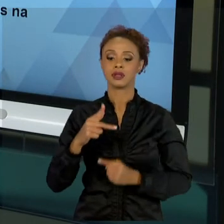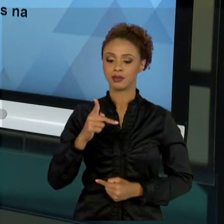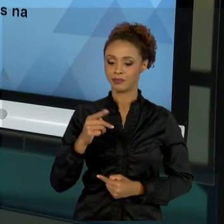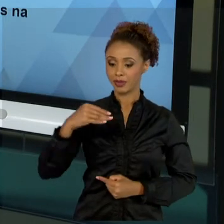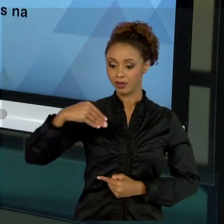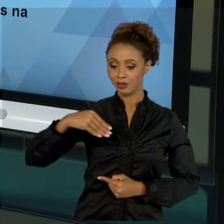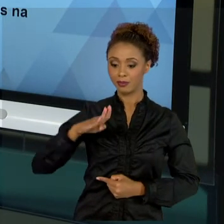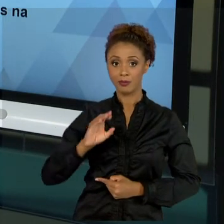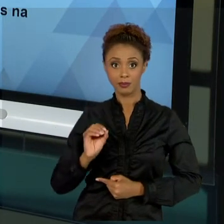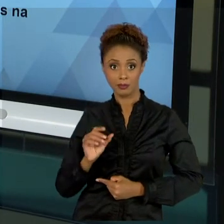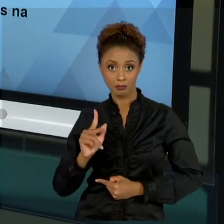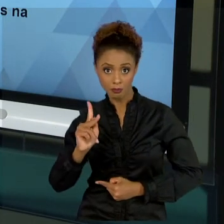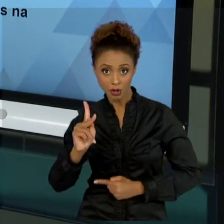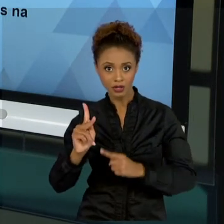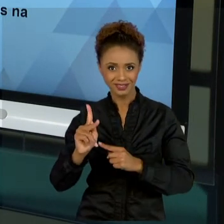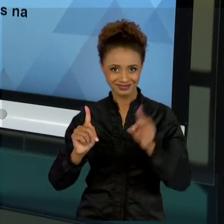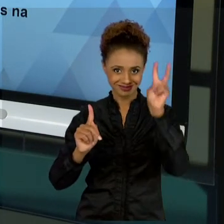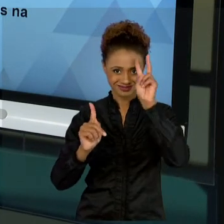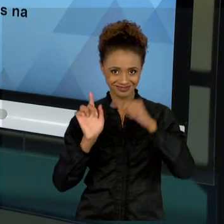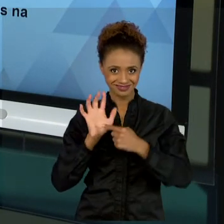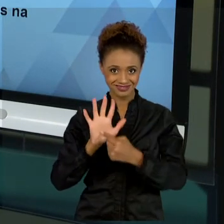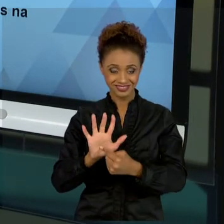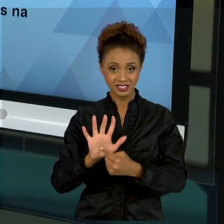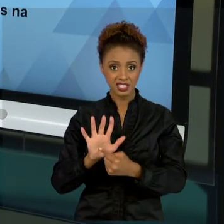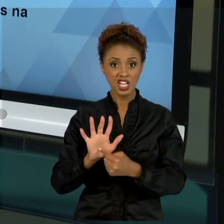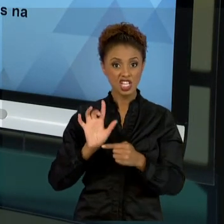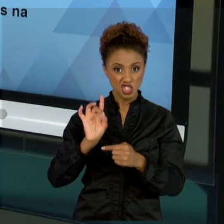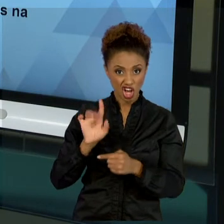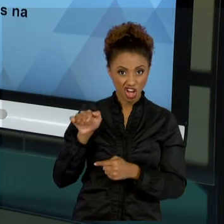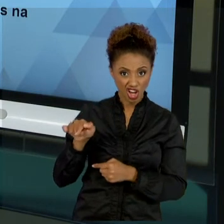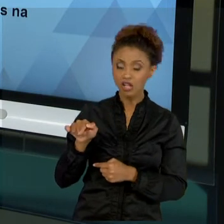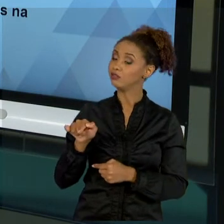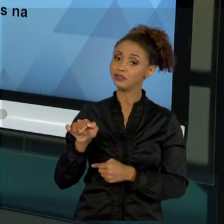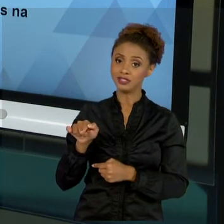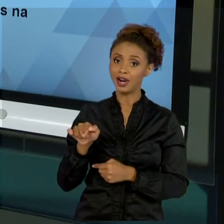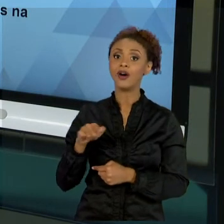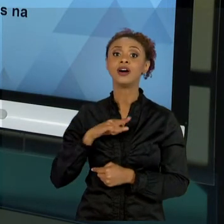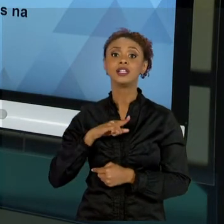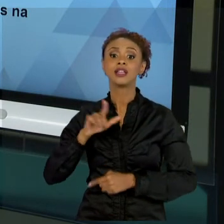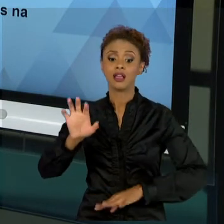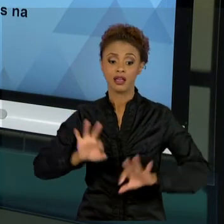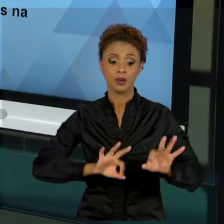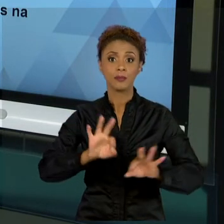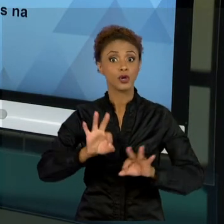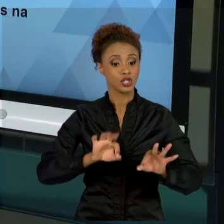NÃO SE RESUME SOMENTE A ELE. LEMBREMOS QUE PROJETOS É UMA COISA MUITO COMPLEXA, TEMOS OUTROS